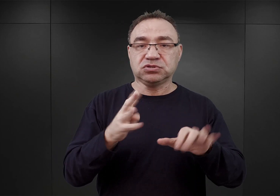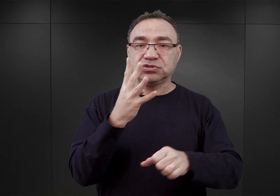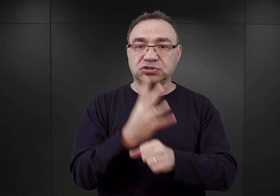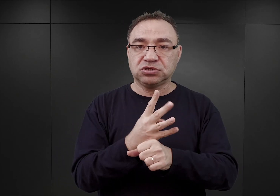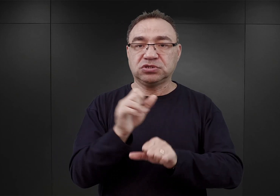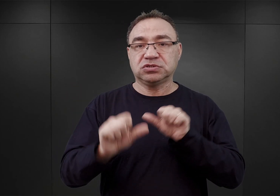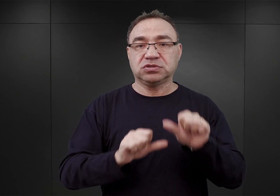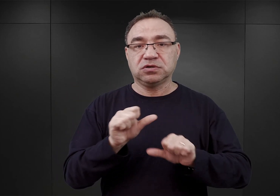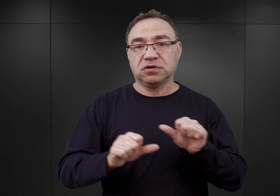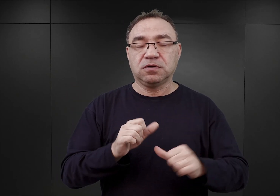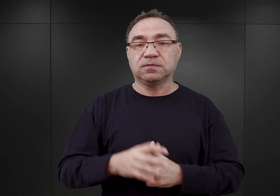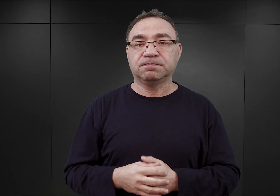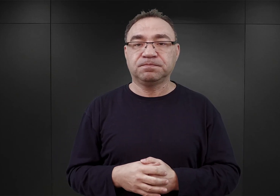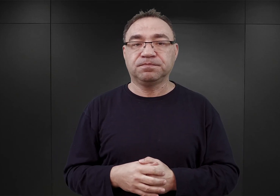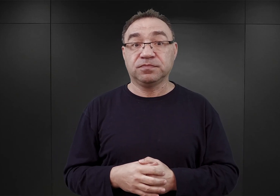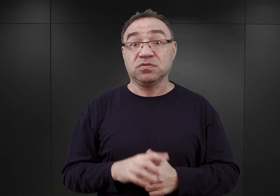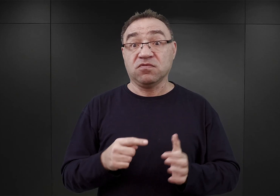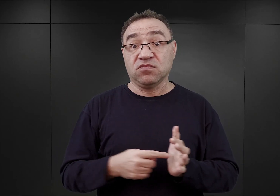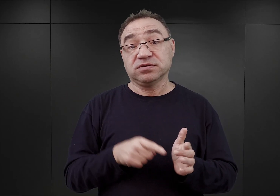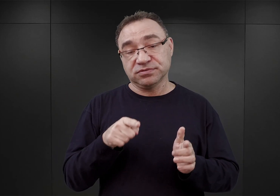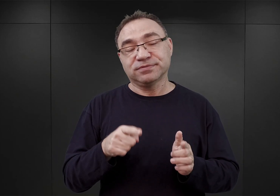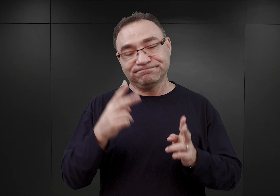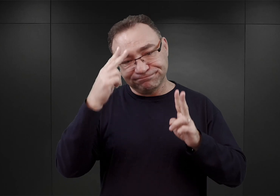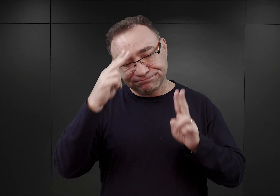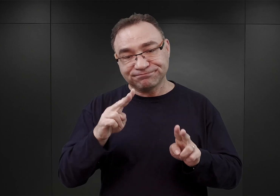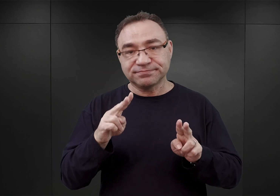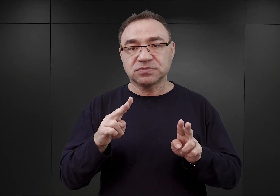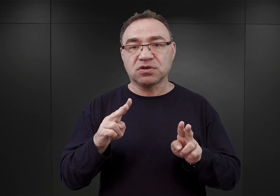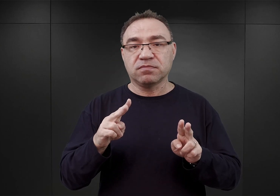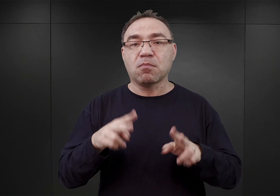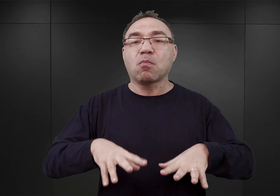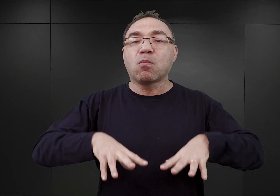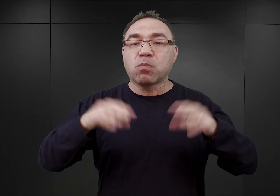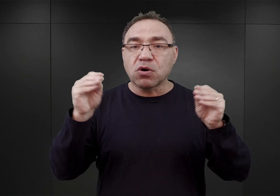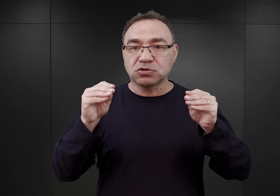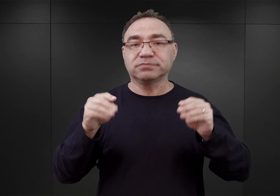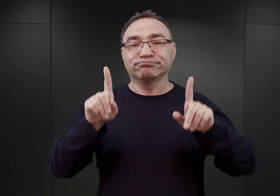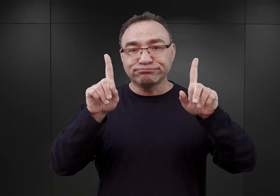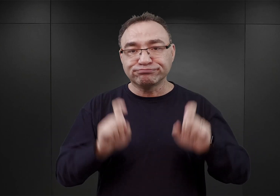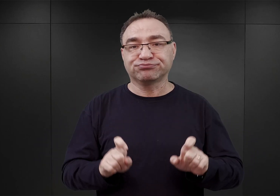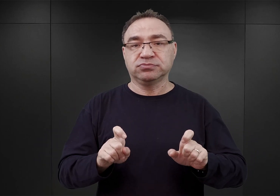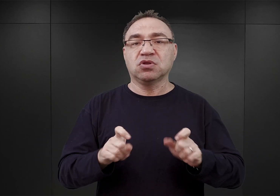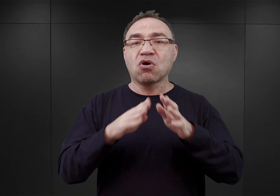Właściwie tę chwilę możemy uznać za początek istnienia obozu koncentracyjnego Auschwitz.